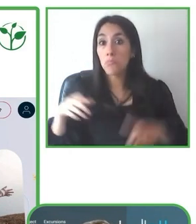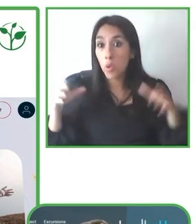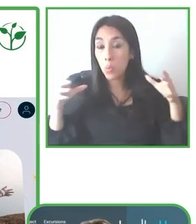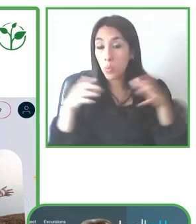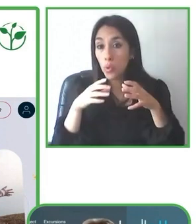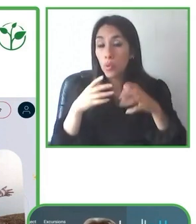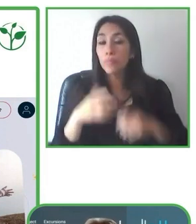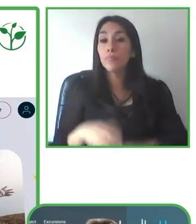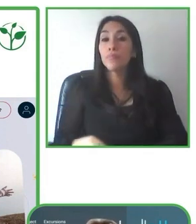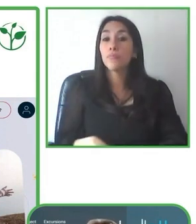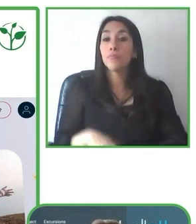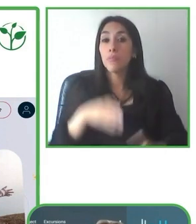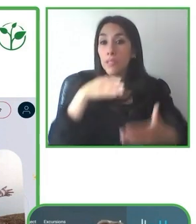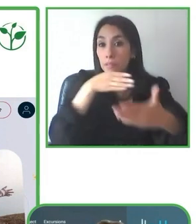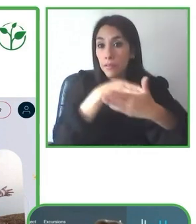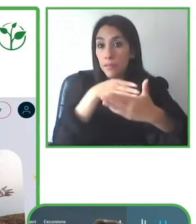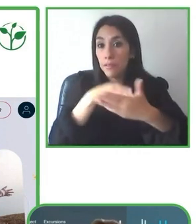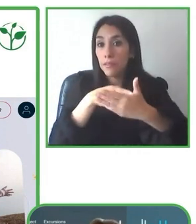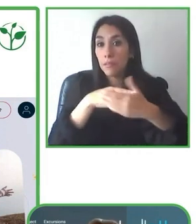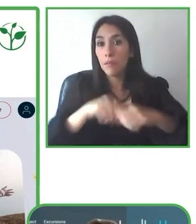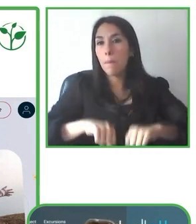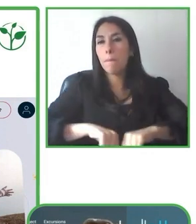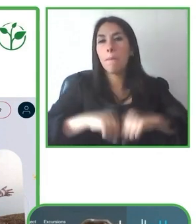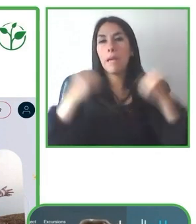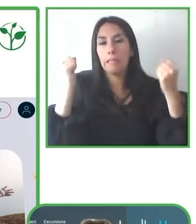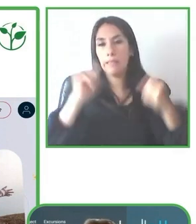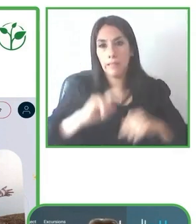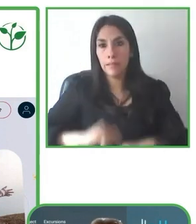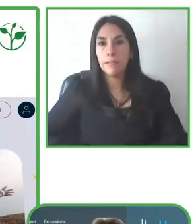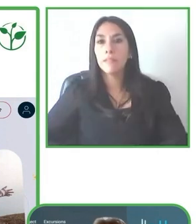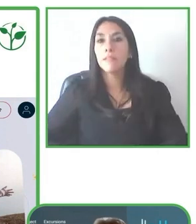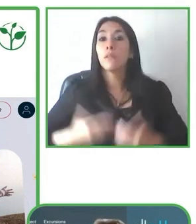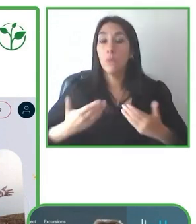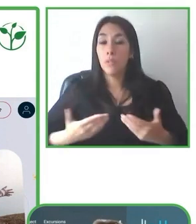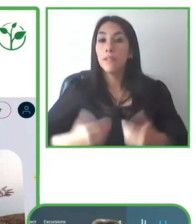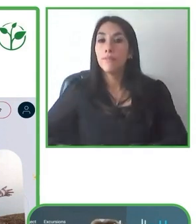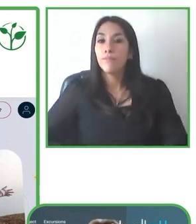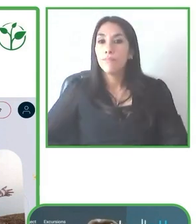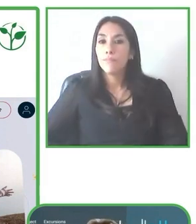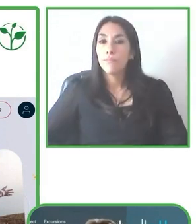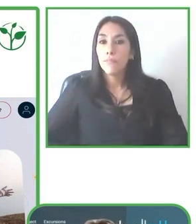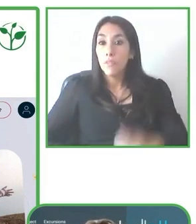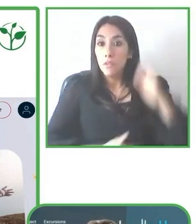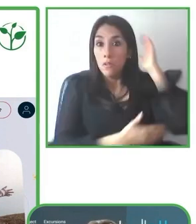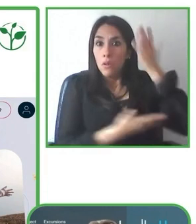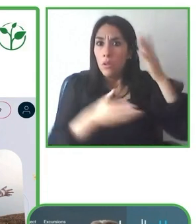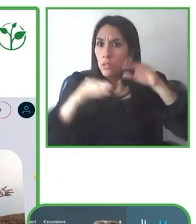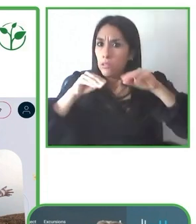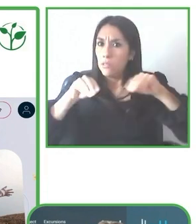No se trata tanto de conocimiento, se trata de ir un poco más allá para ir adaptando un